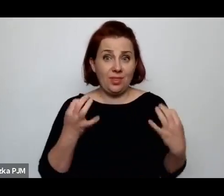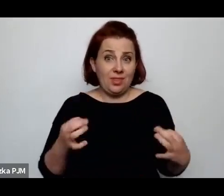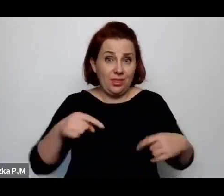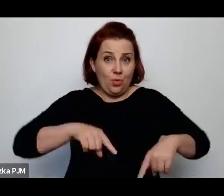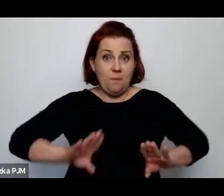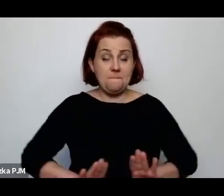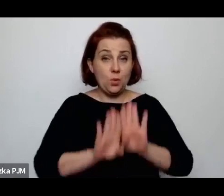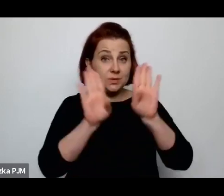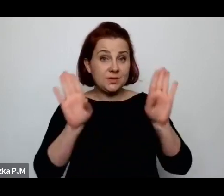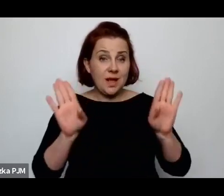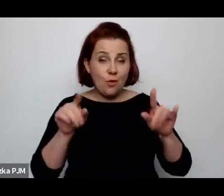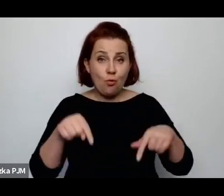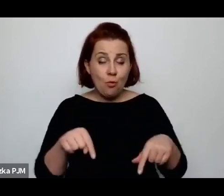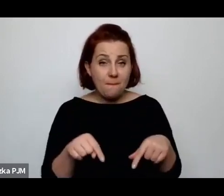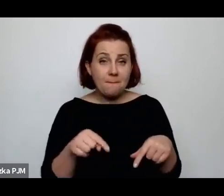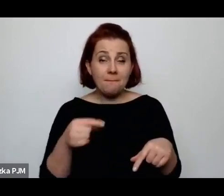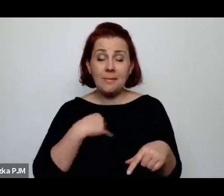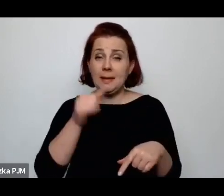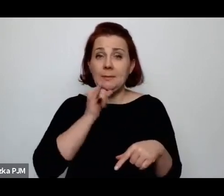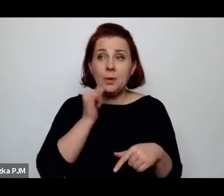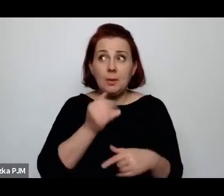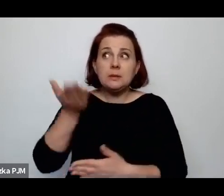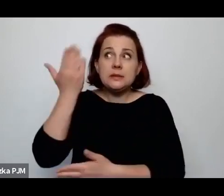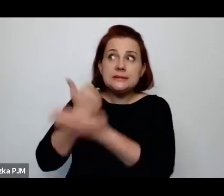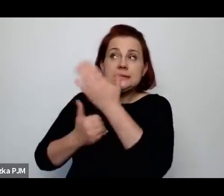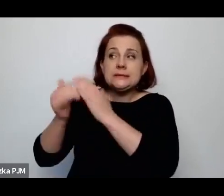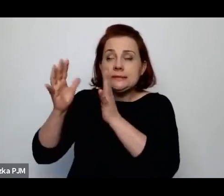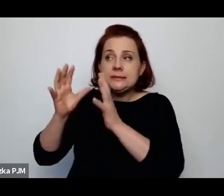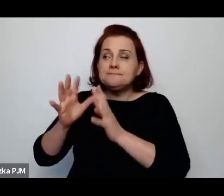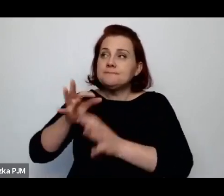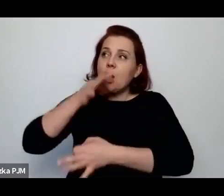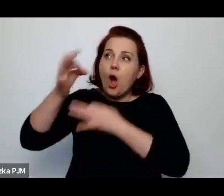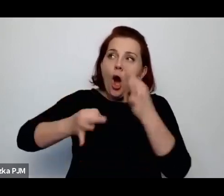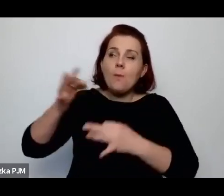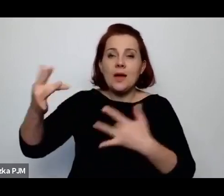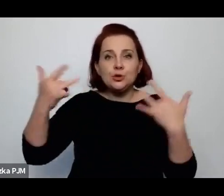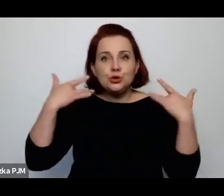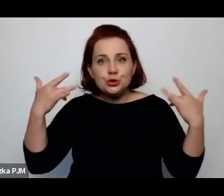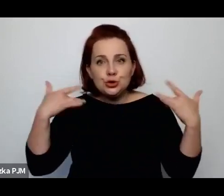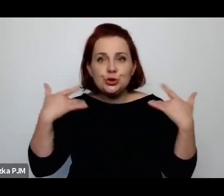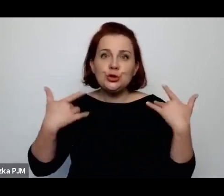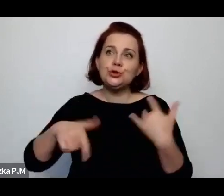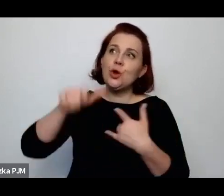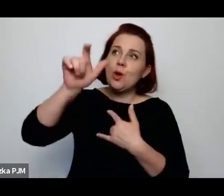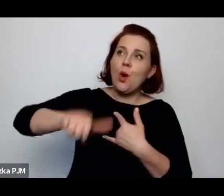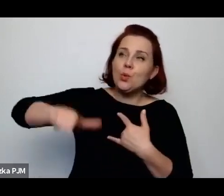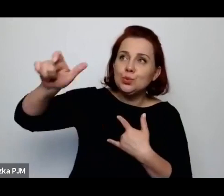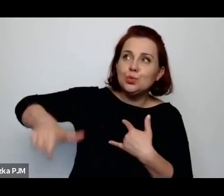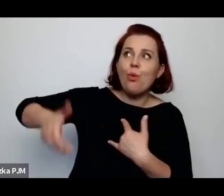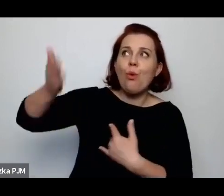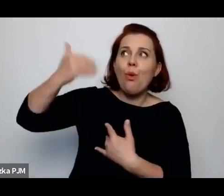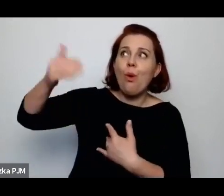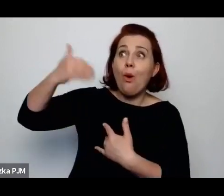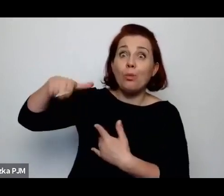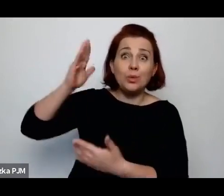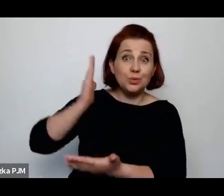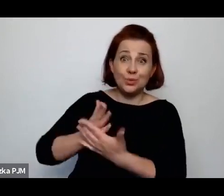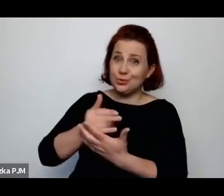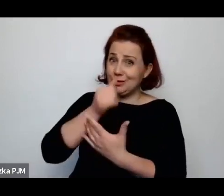kiedy próbujemy właśnie odtwarzać jakąś, opowiadać o życiu ludzi, którzy sami już nie są w stanie nam o tym opowiedzieć